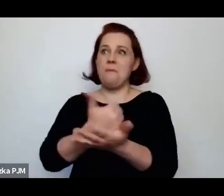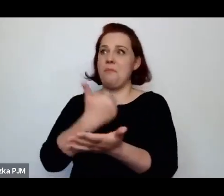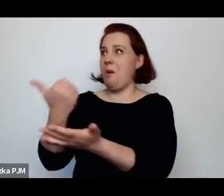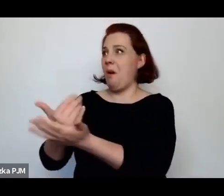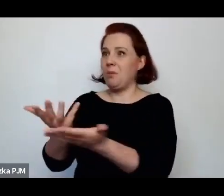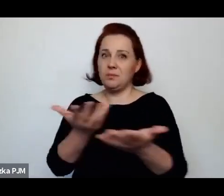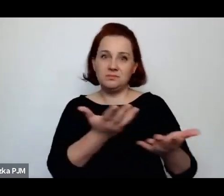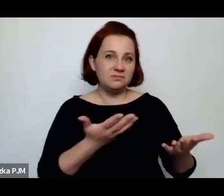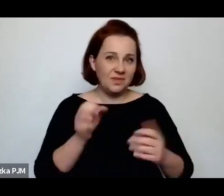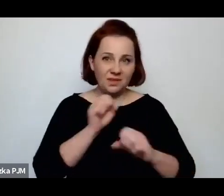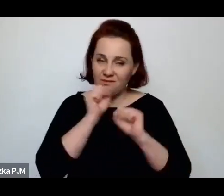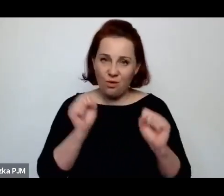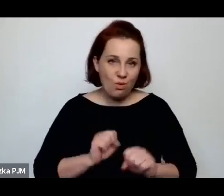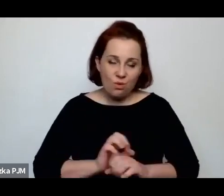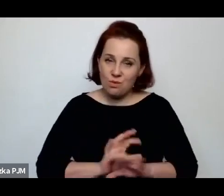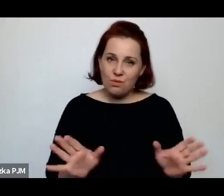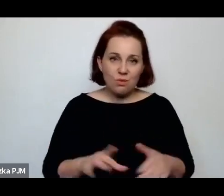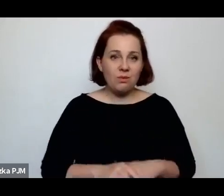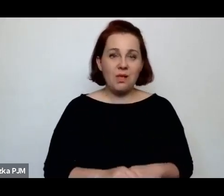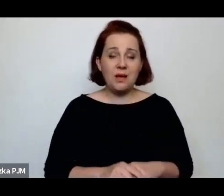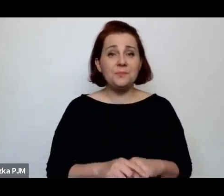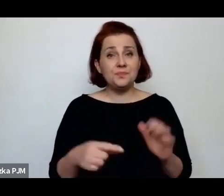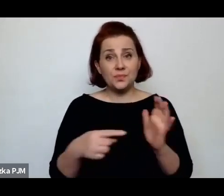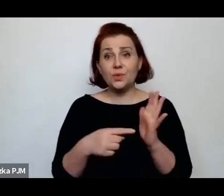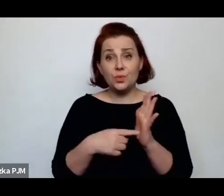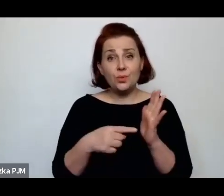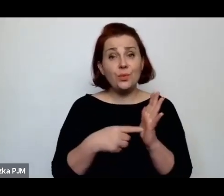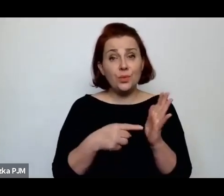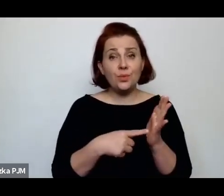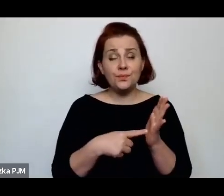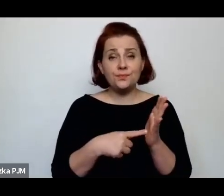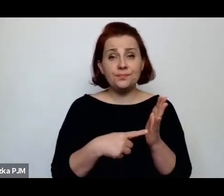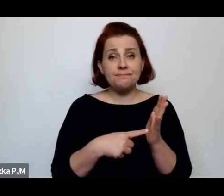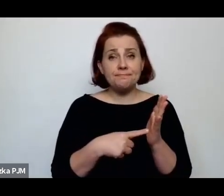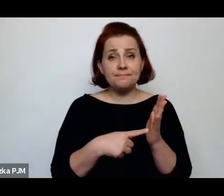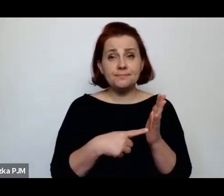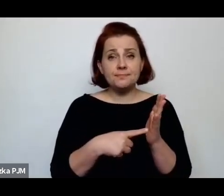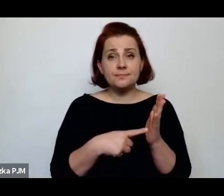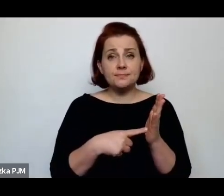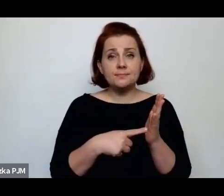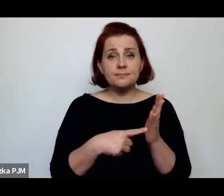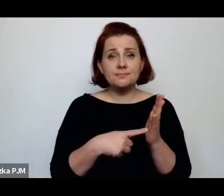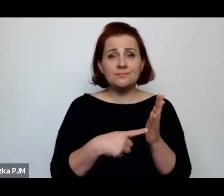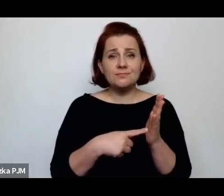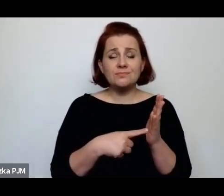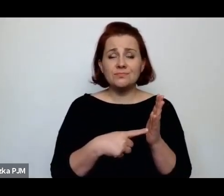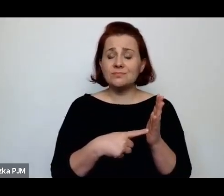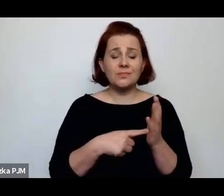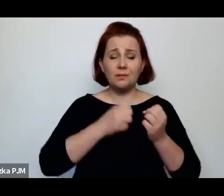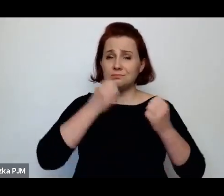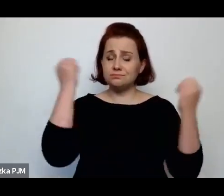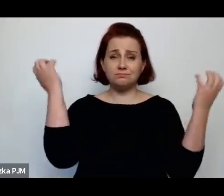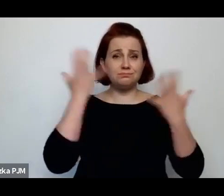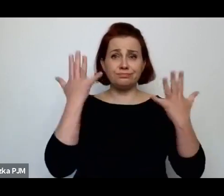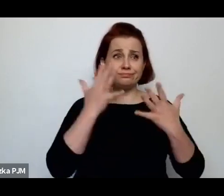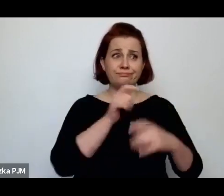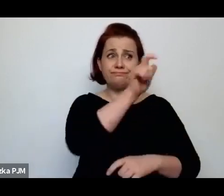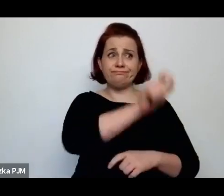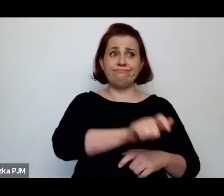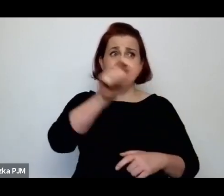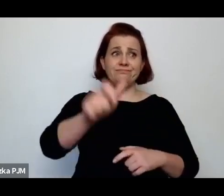I to właściwie też na wielu poziomach wstrząsające są te ludzkie historie